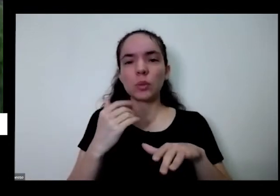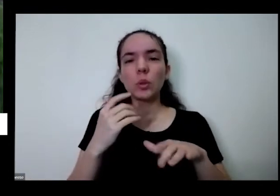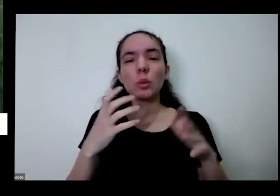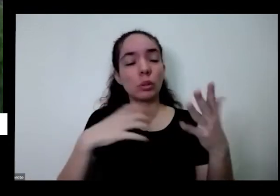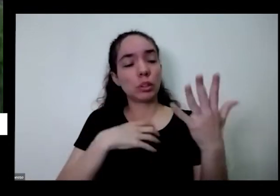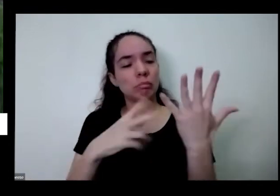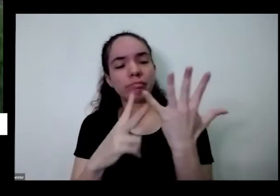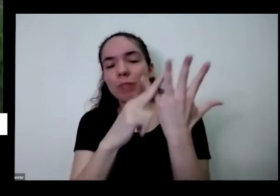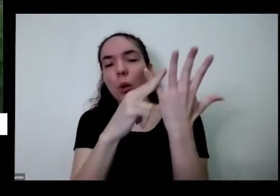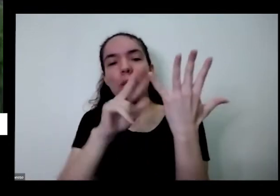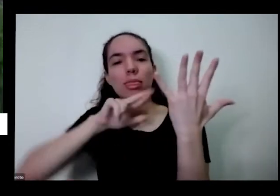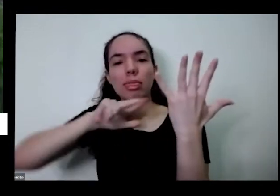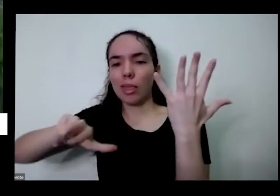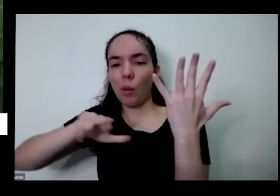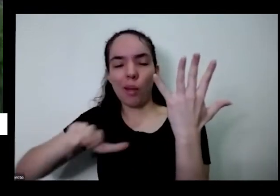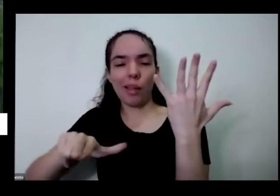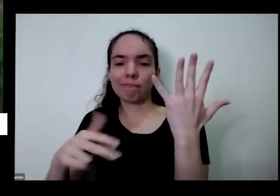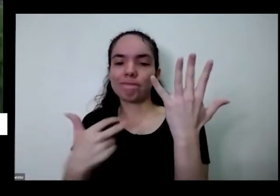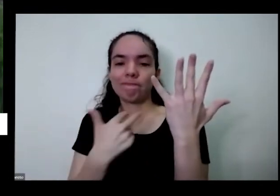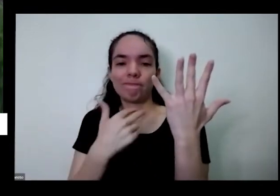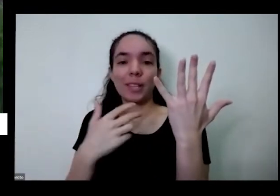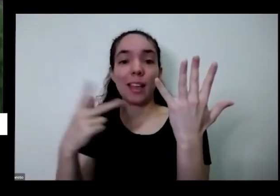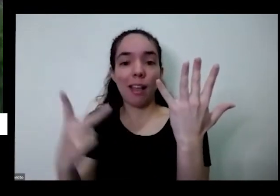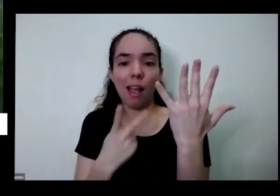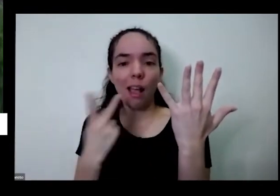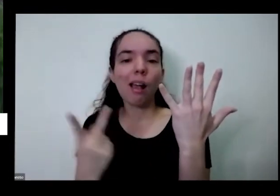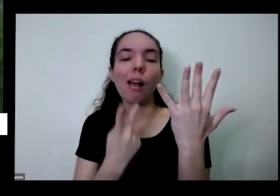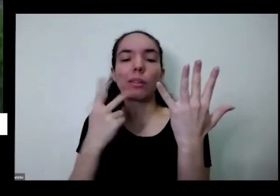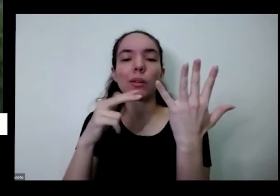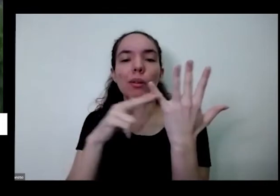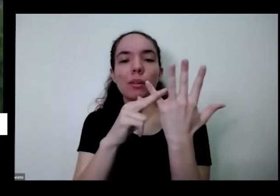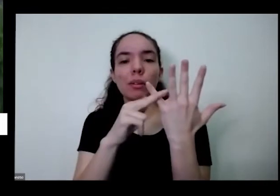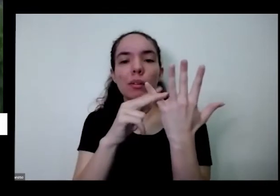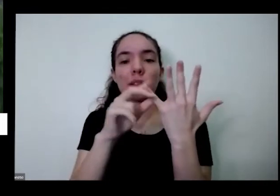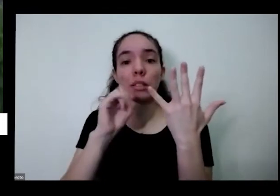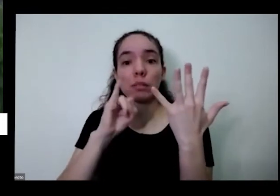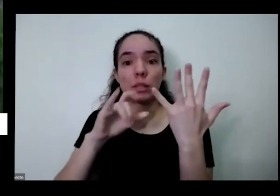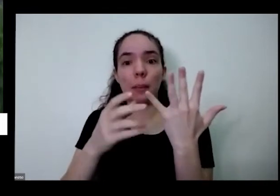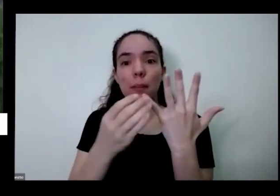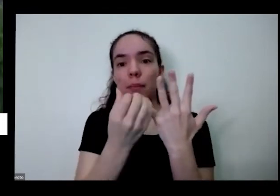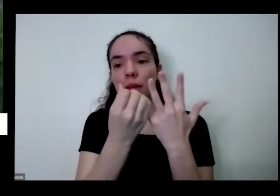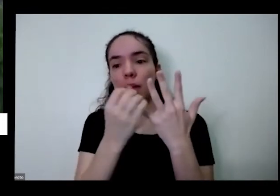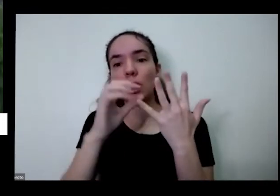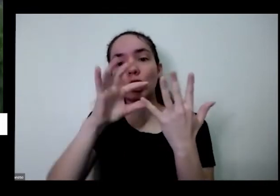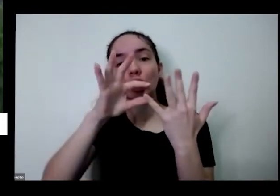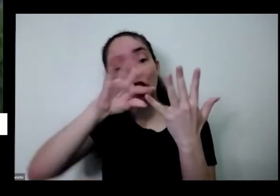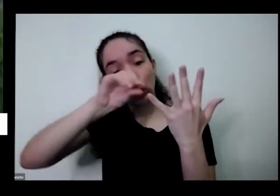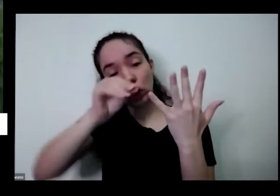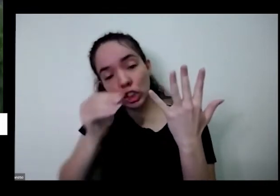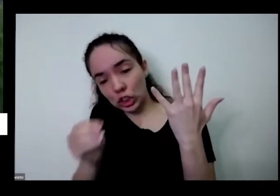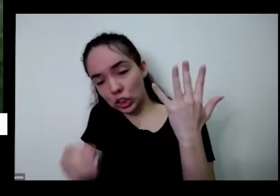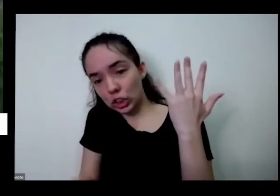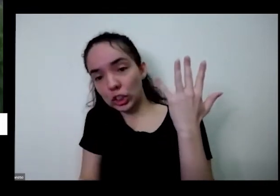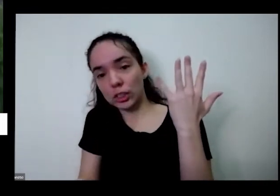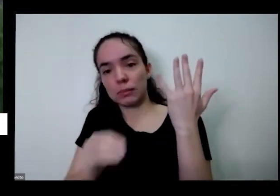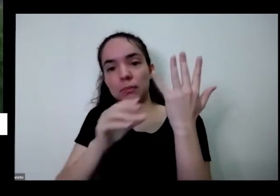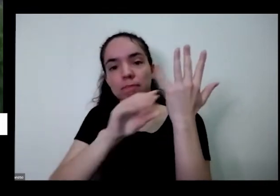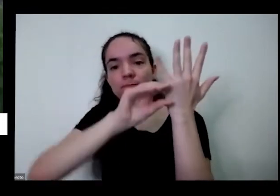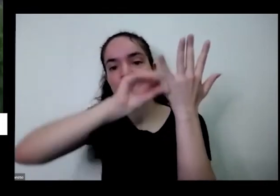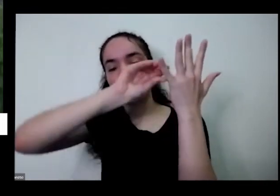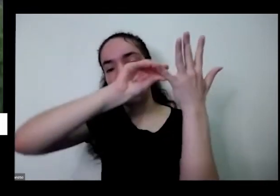como eu fiz vindo aqui cortando você vem Puxa aqui para baixo mesmo e tira até embaixo sabendo que